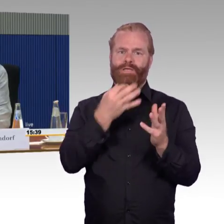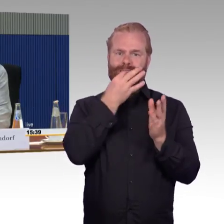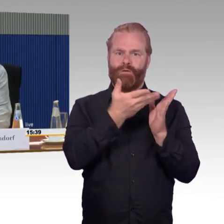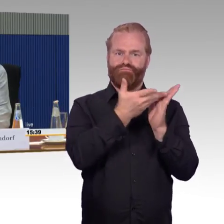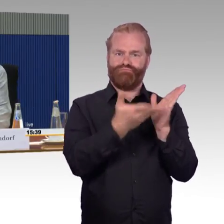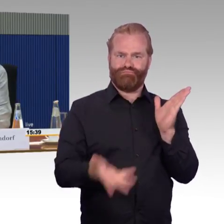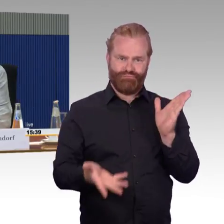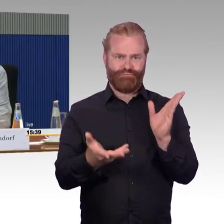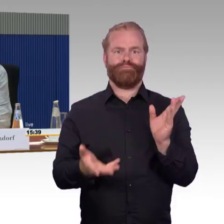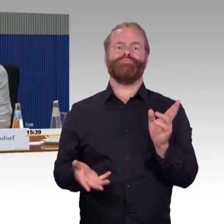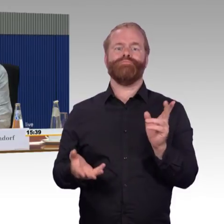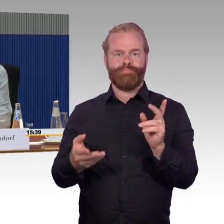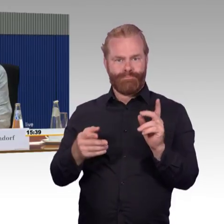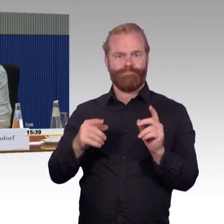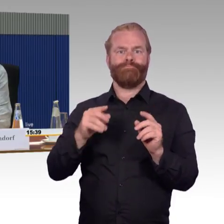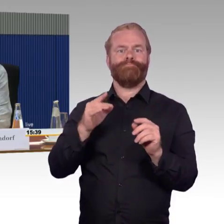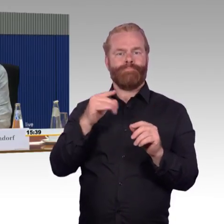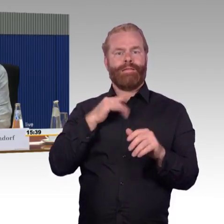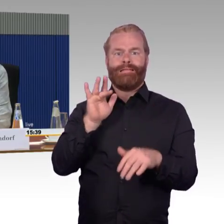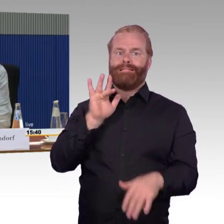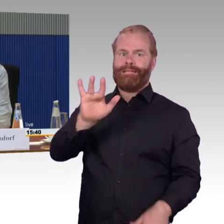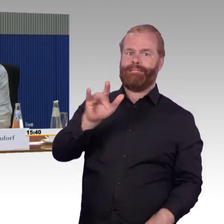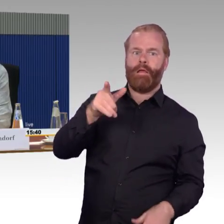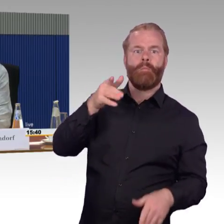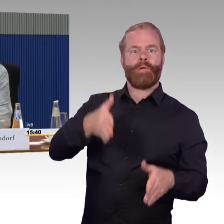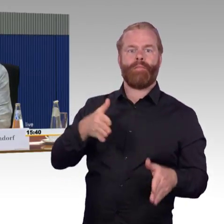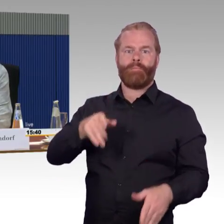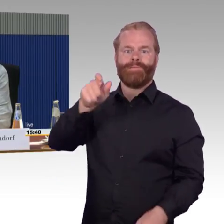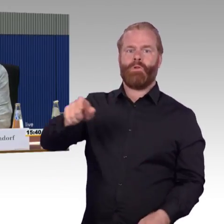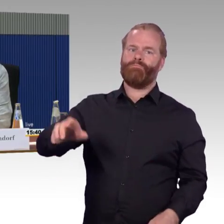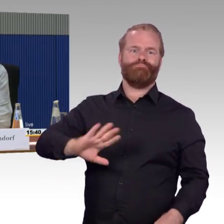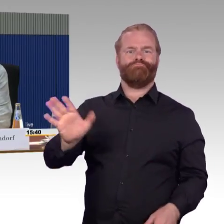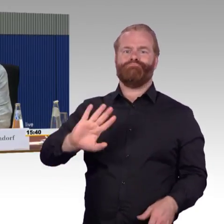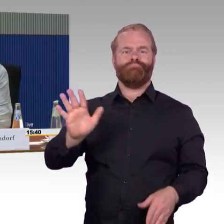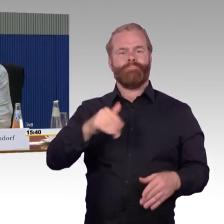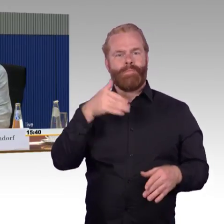Hilfeleistung entgegengebracht worden in den Reisen, die ich gemacht habe mit meiner Frau, das war schon erstaunlich.